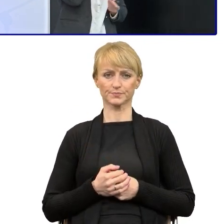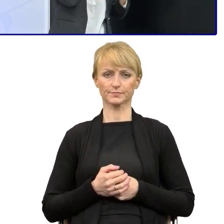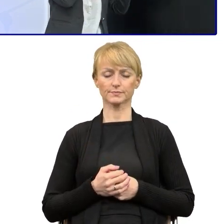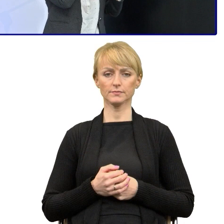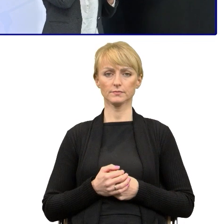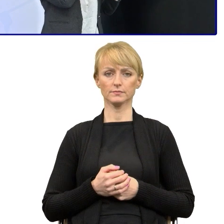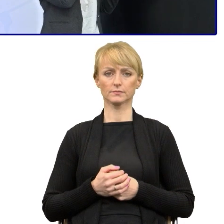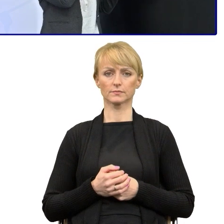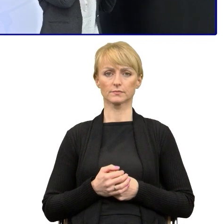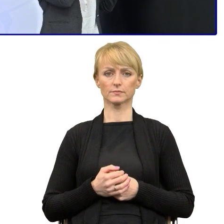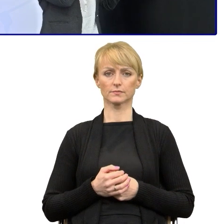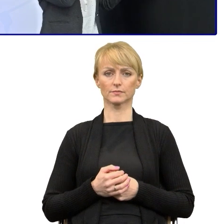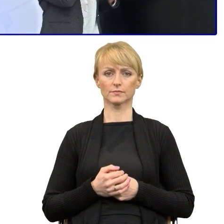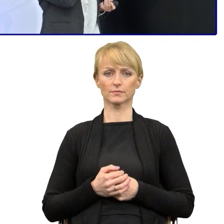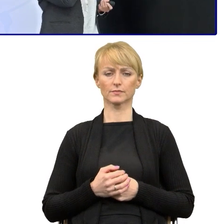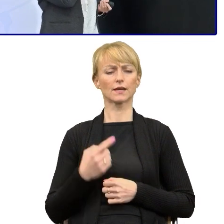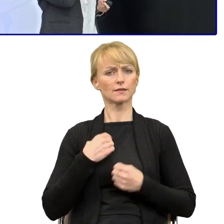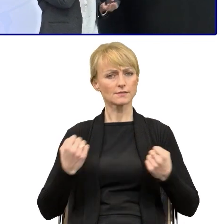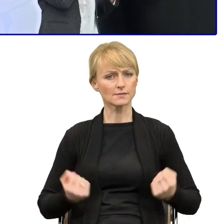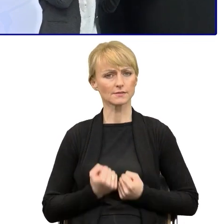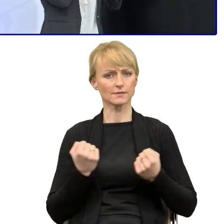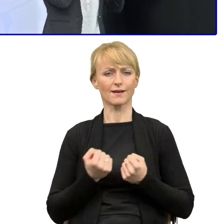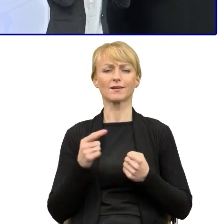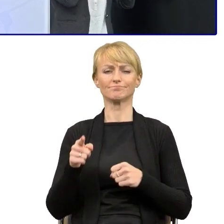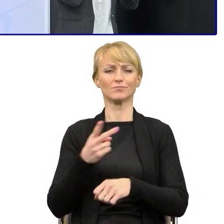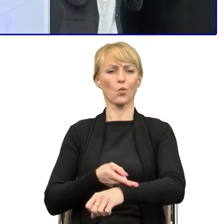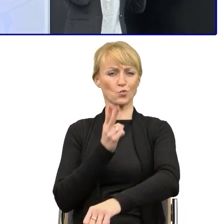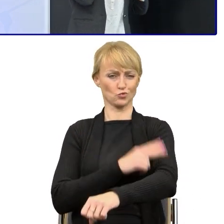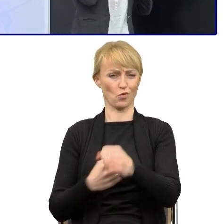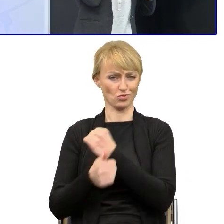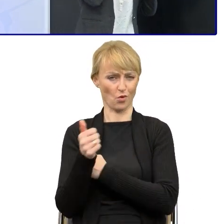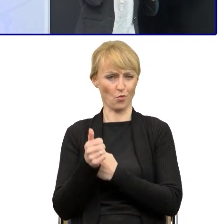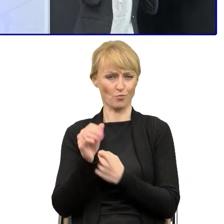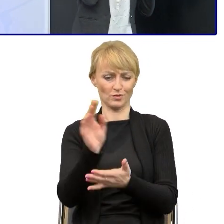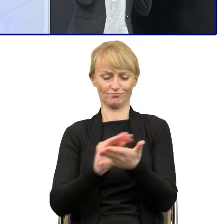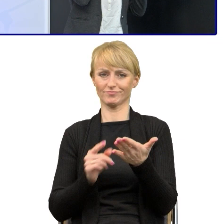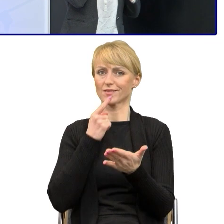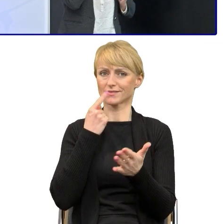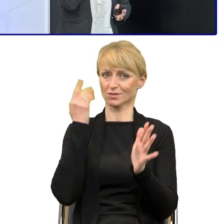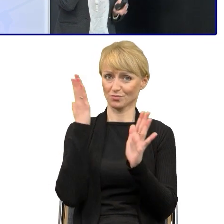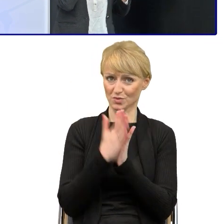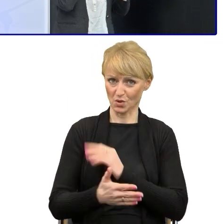Ja upraszczając i dążąc do tego uproszczenia w naszym urzędzie, to przyjęłam sobie taką zasadę według trzech kroków,